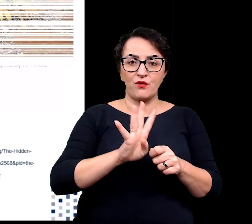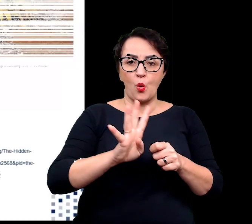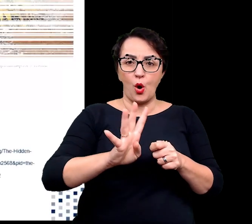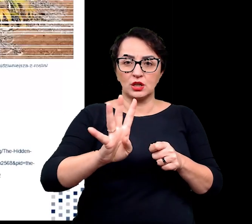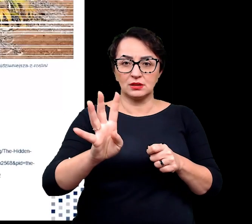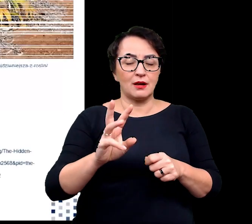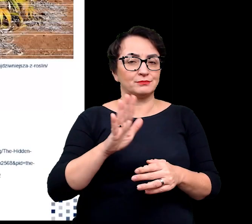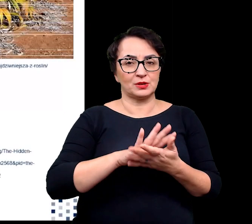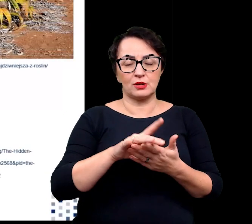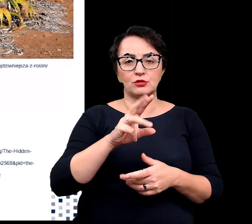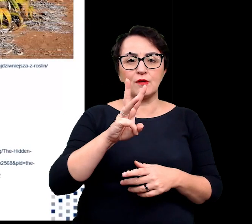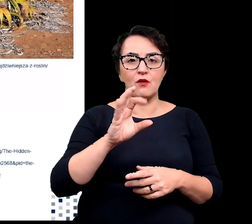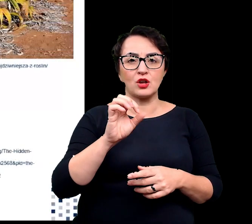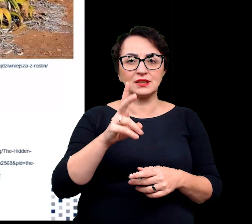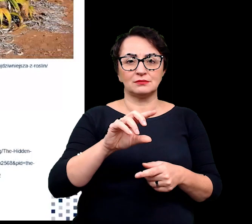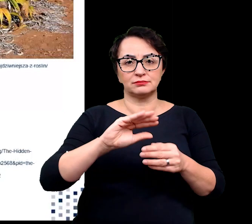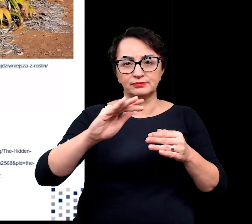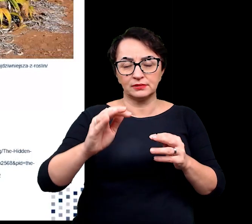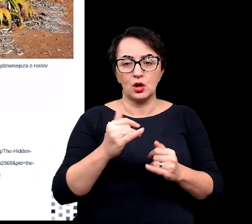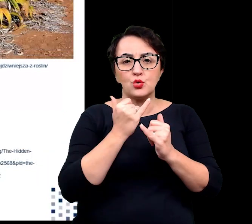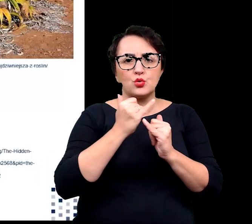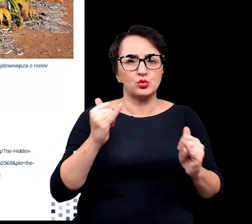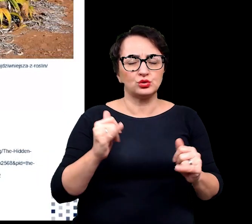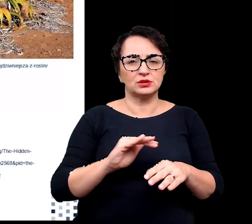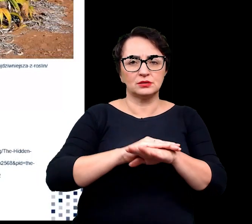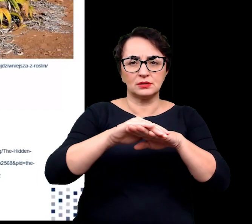wosków kutykuli, kutneru oraz wielowarstwowej epidermy.